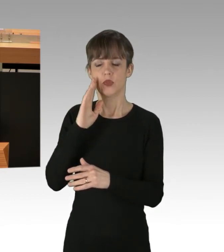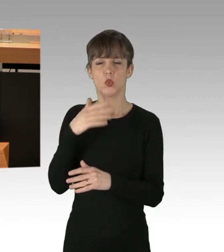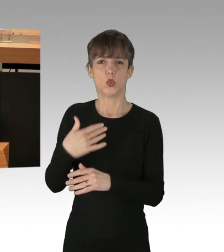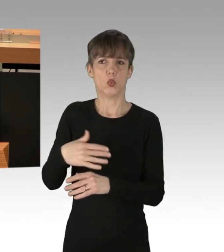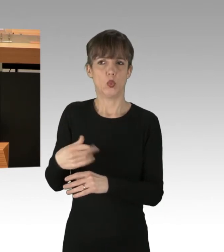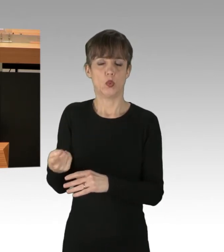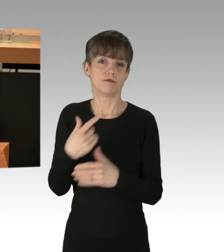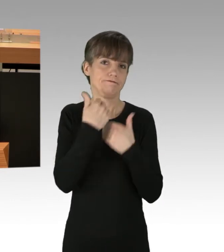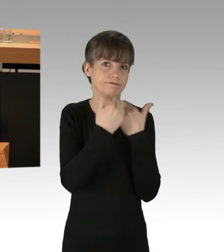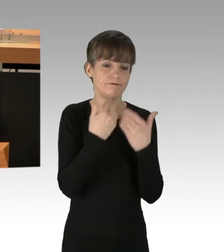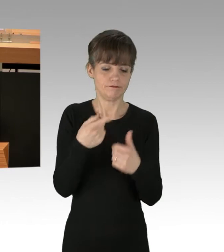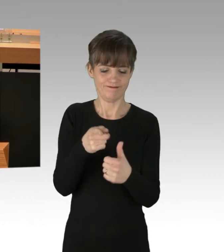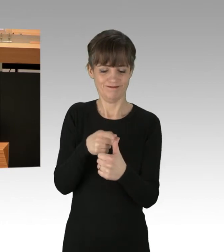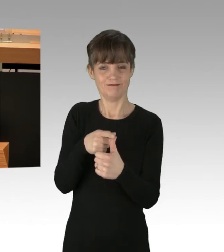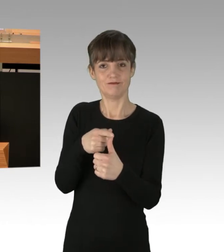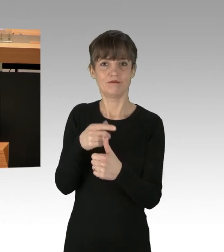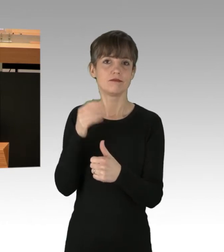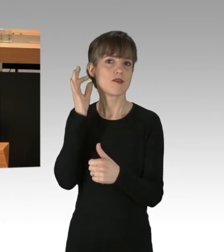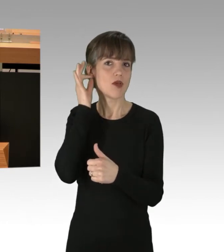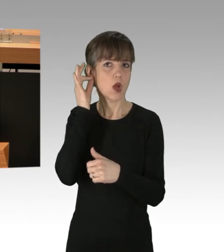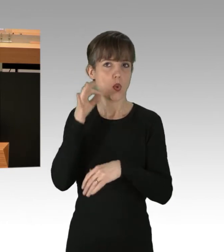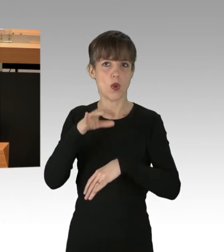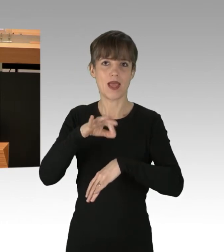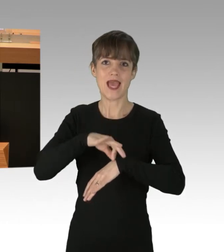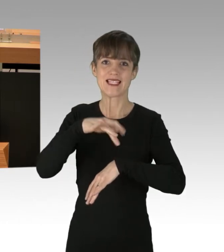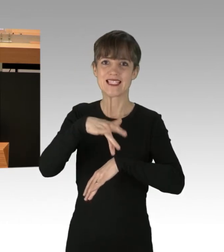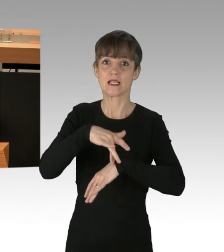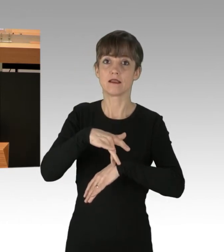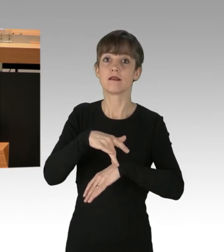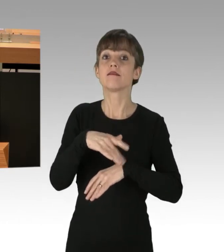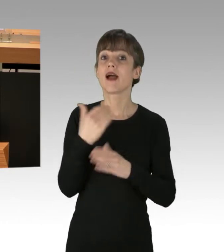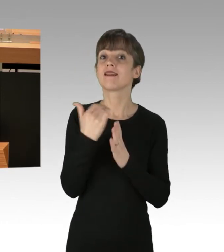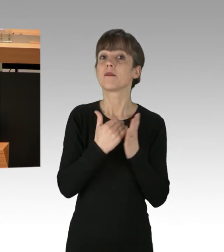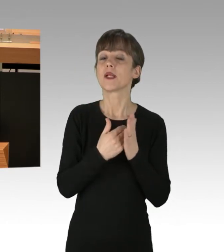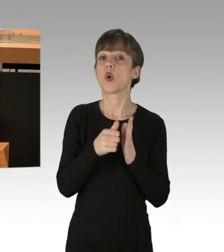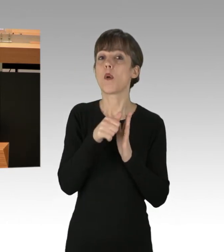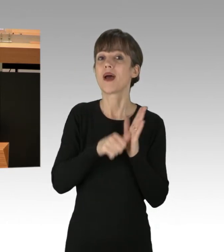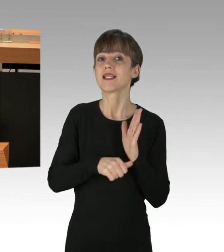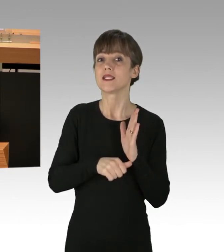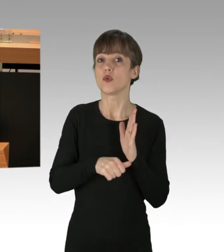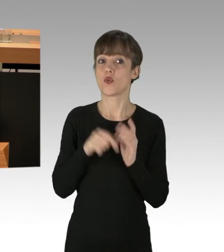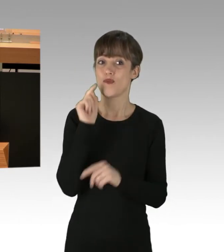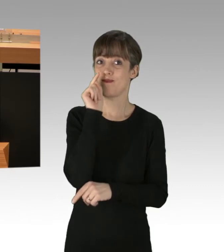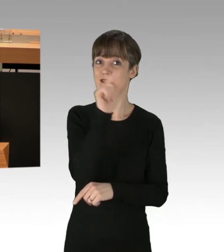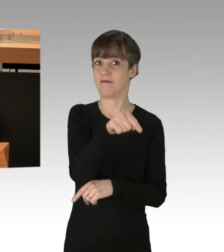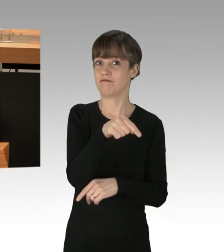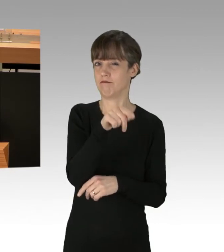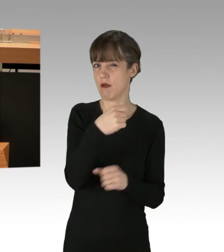Eine Ärztin, die Operationen durchführen wollte, die stand im Stau, ist auf die Aktivisten zugegangen